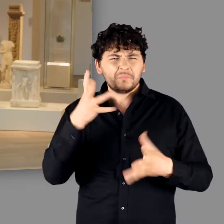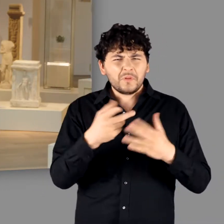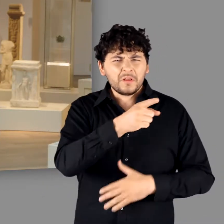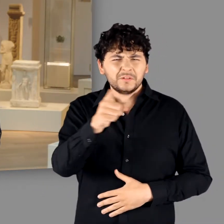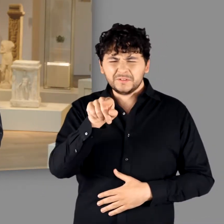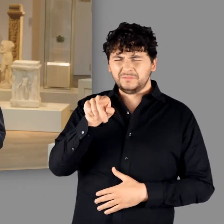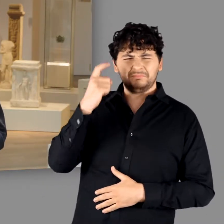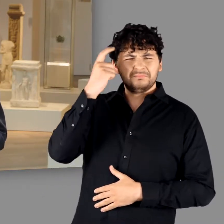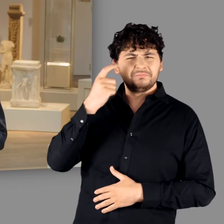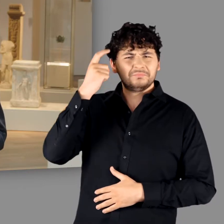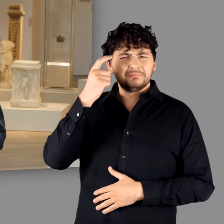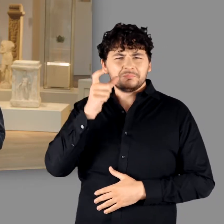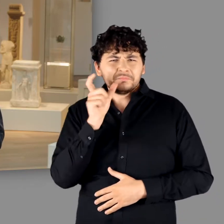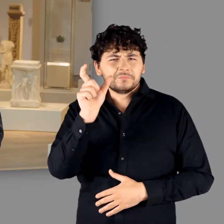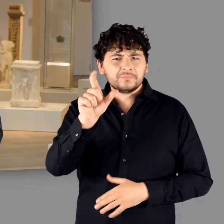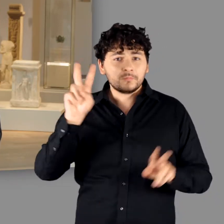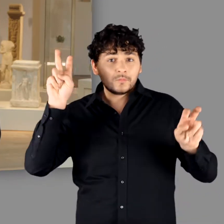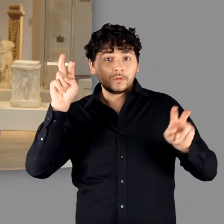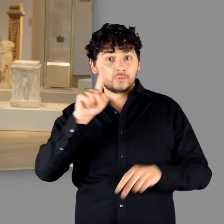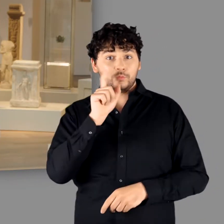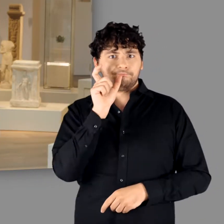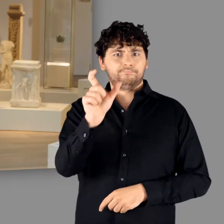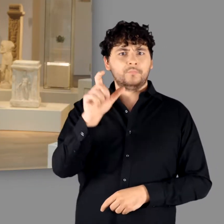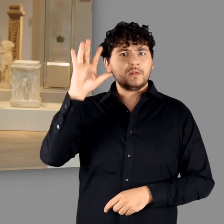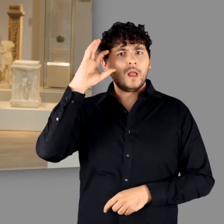Sie werden sich möglicherweise schon gefragt haben, warum wir im Titel